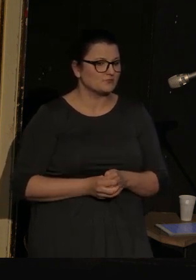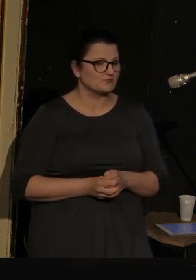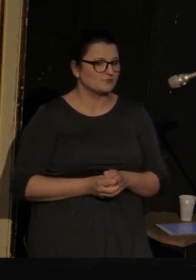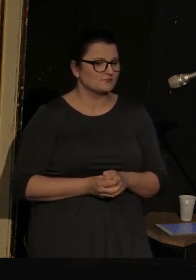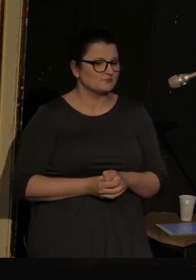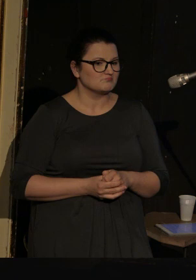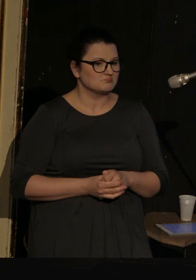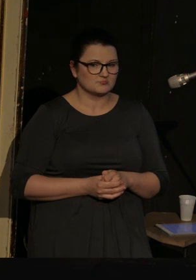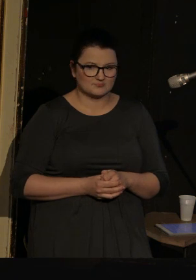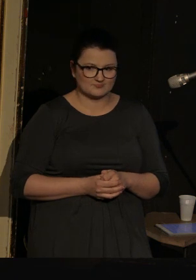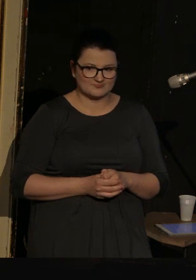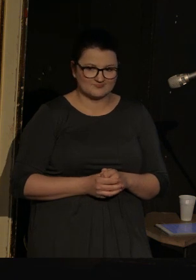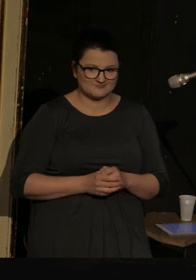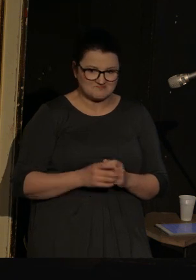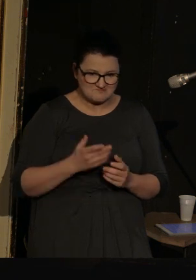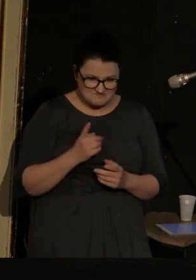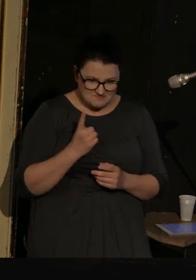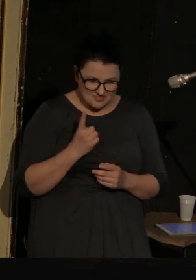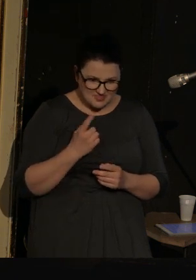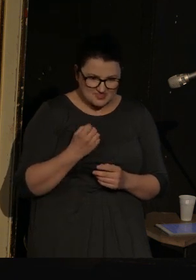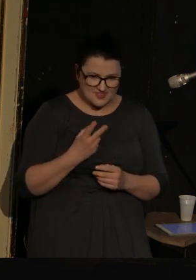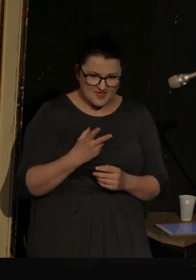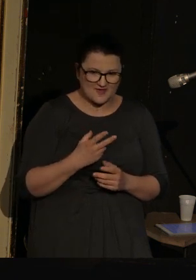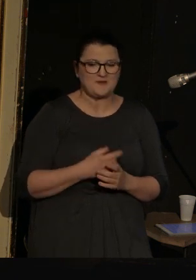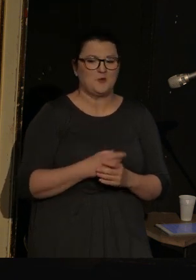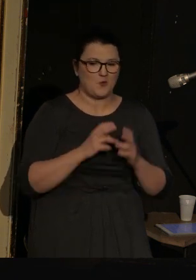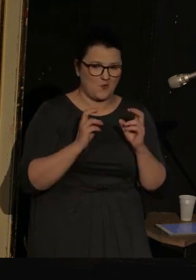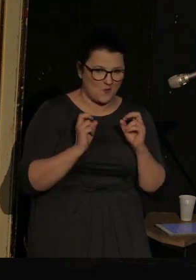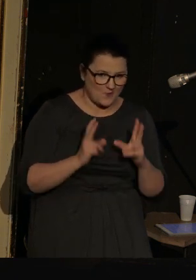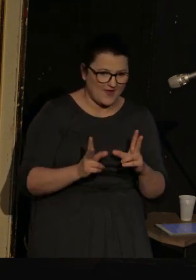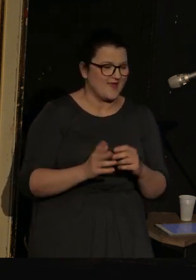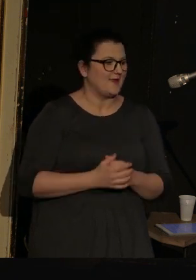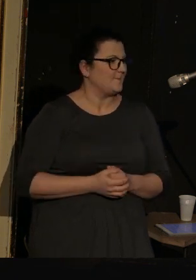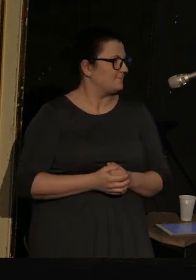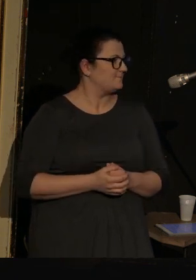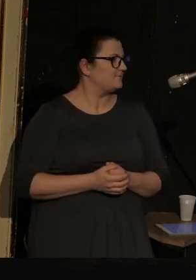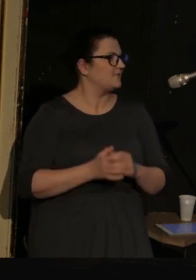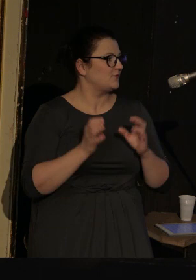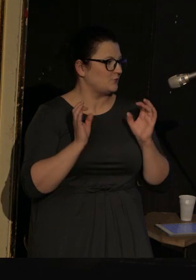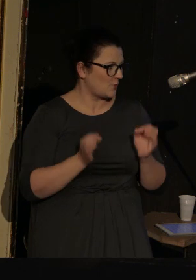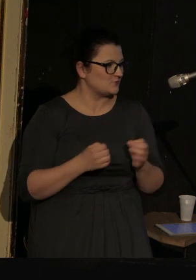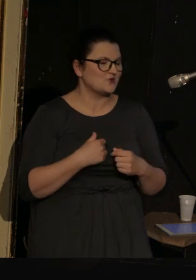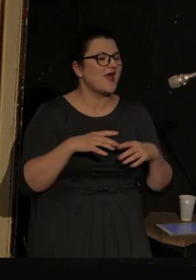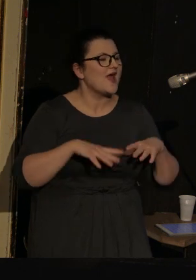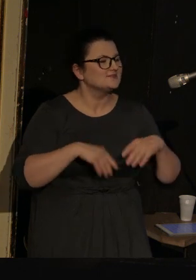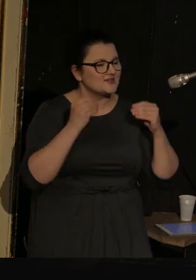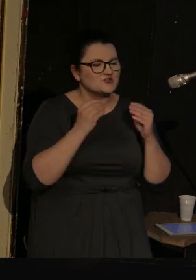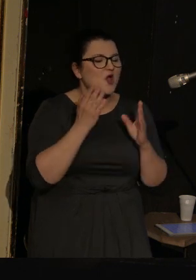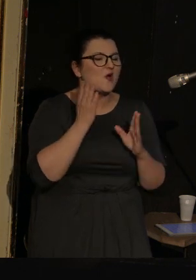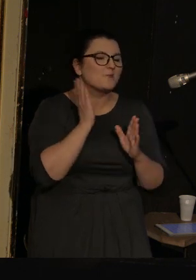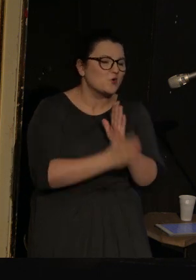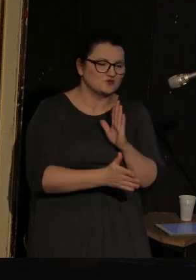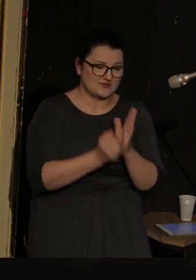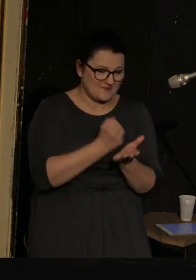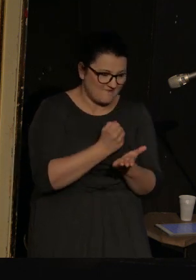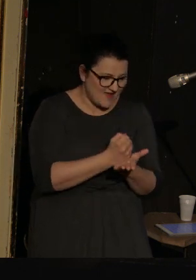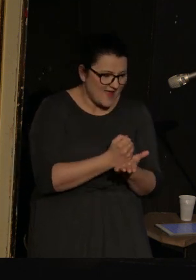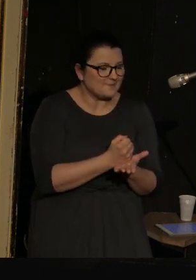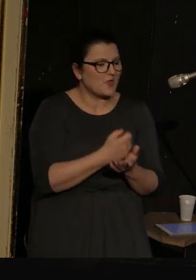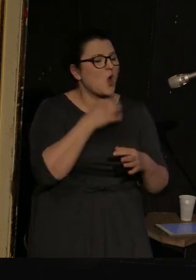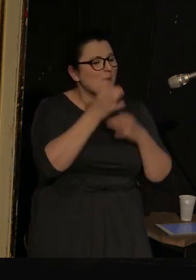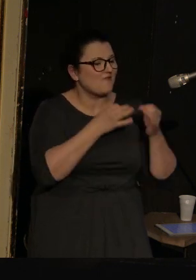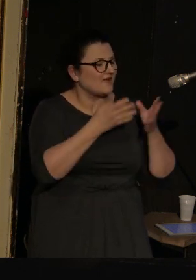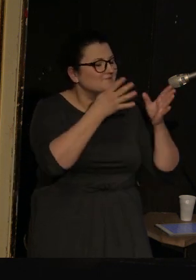Chyba nikt. Okej. To zacznę od najprostszej sprawy - opowiem Państwu o Ilyi Kamińskim.